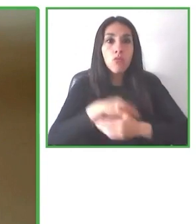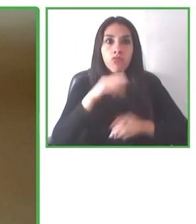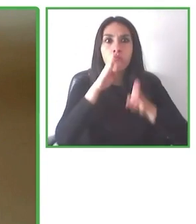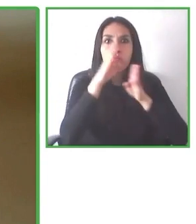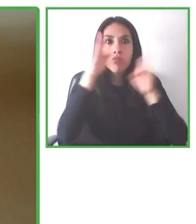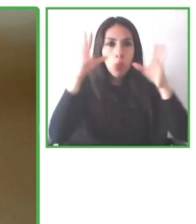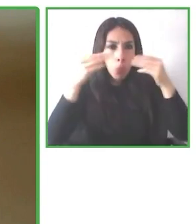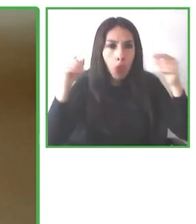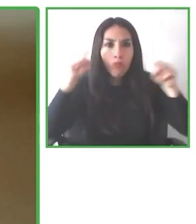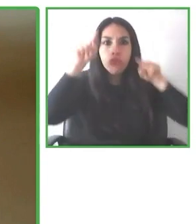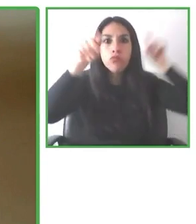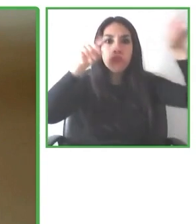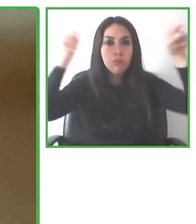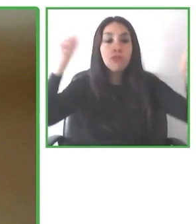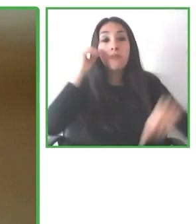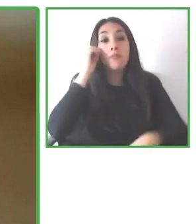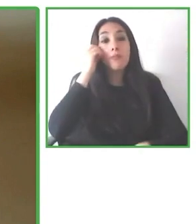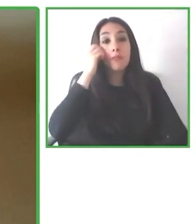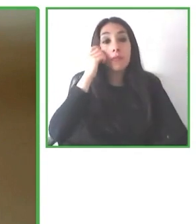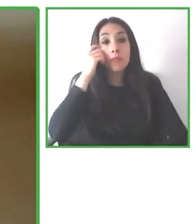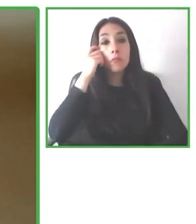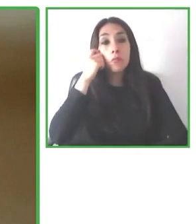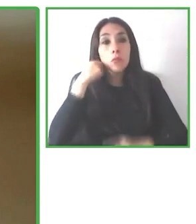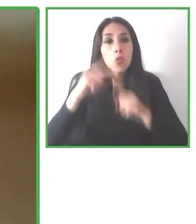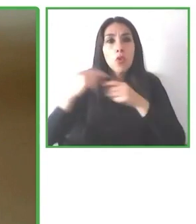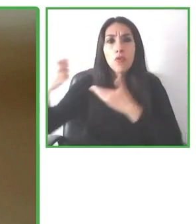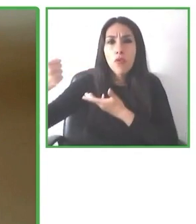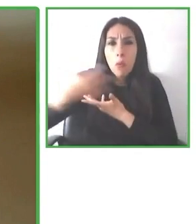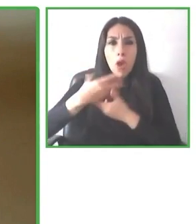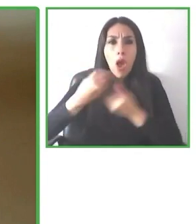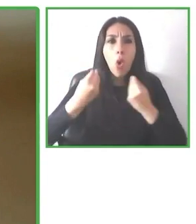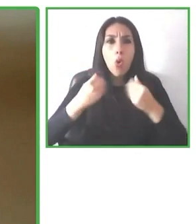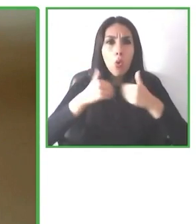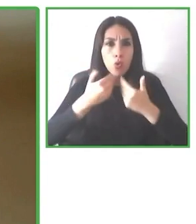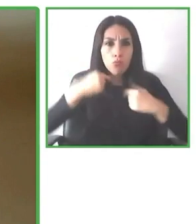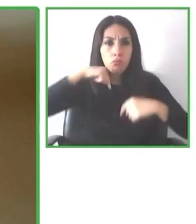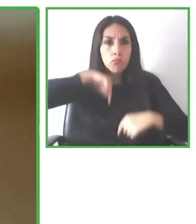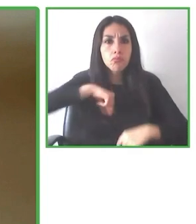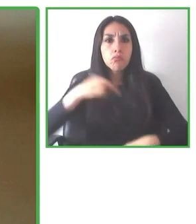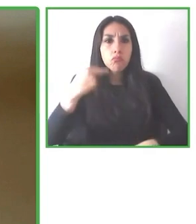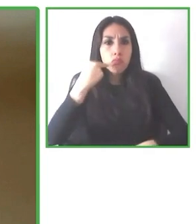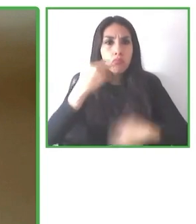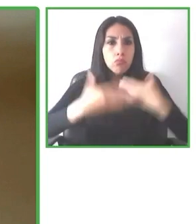que se llama Accessibility Mapping System, que junto a más personas comprometidas con la